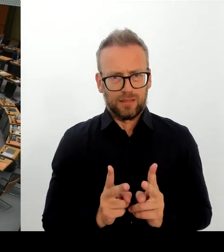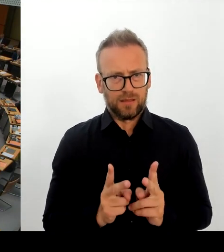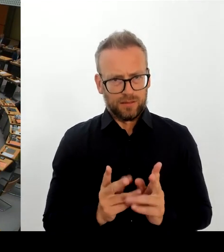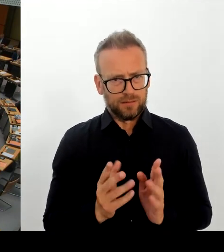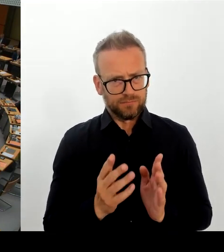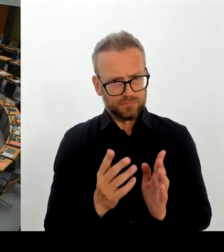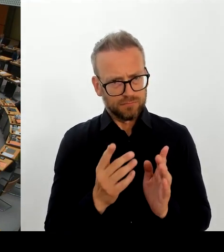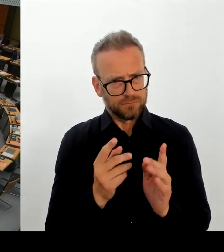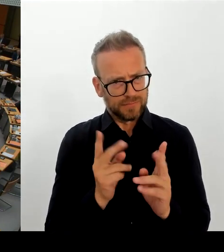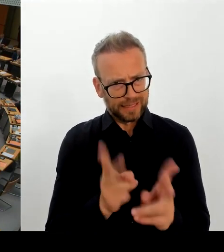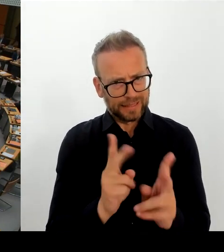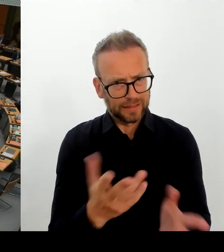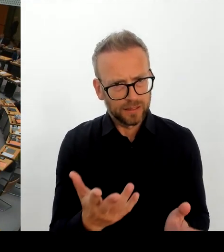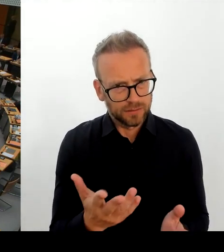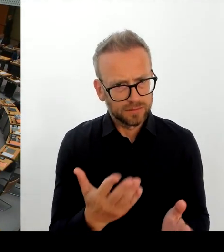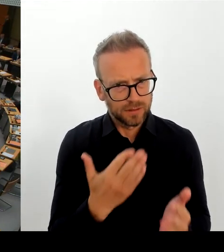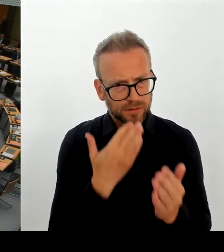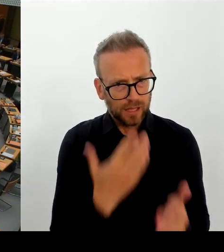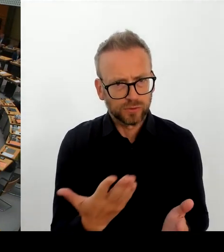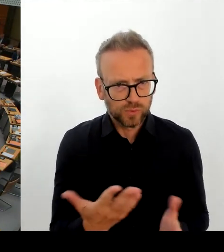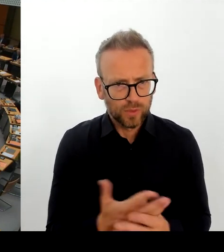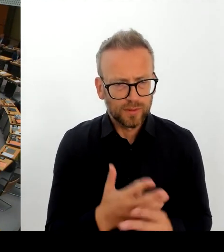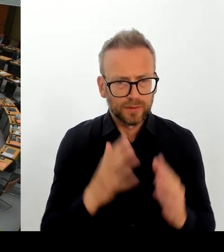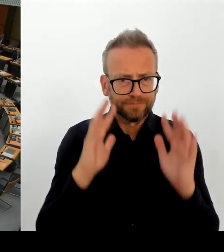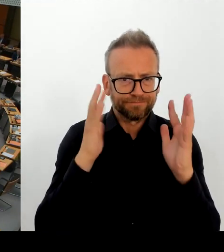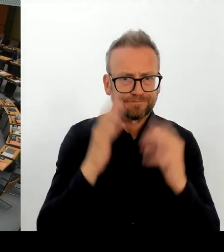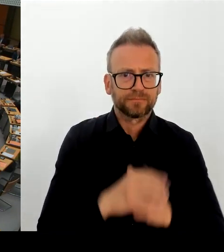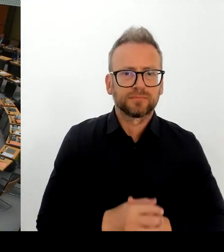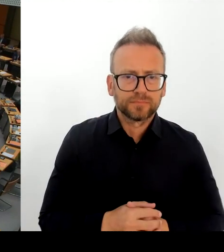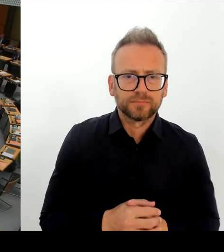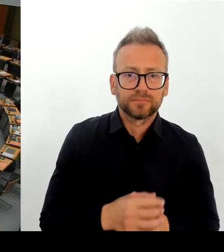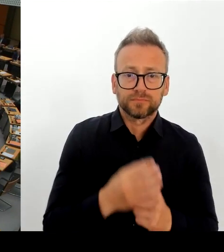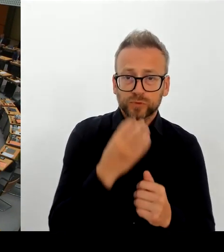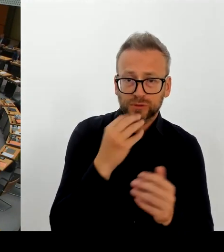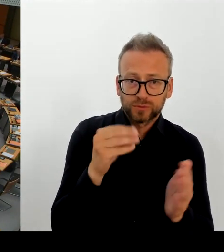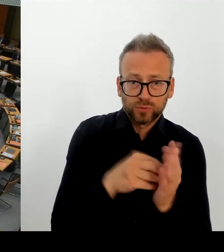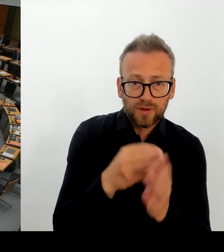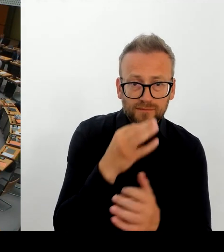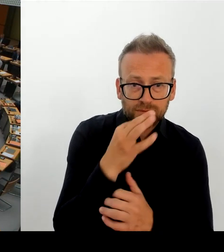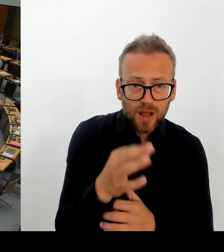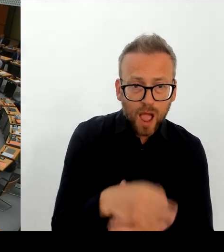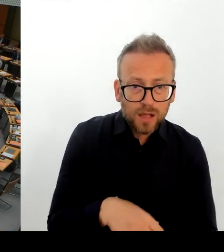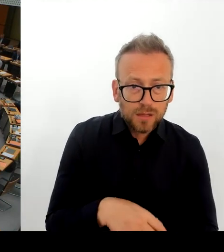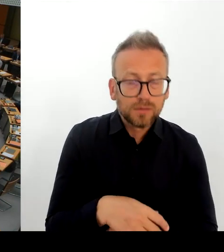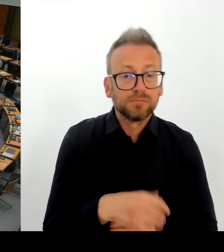dann auch der Abschiebung zuführen wird? (Rednerwechsel) Frau Senatorin, bitte. (Rednerwechsel)